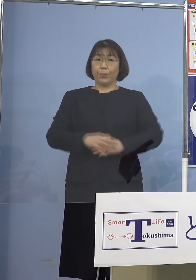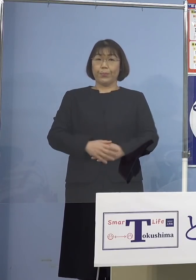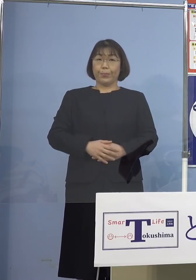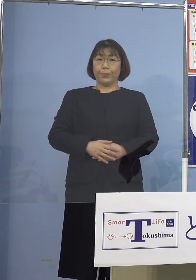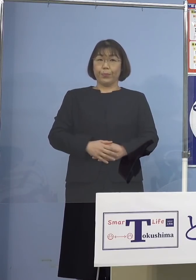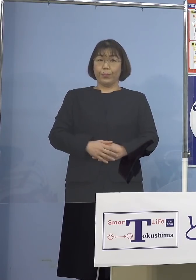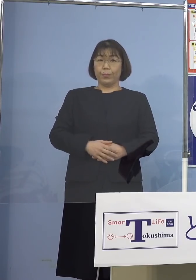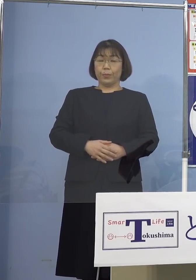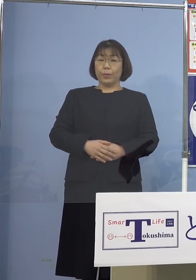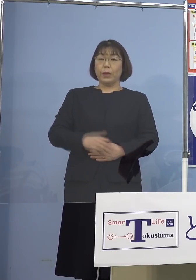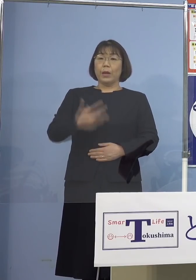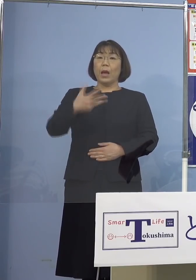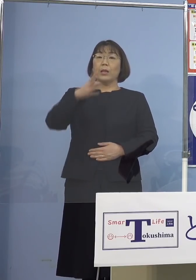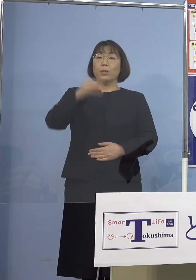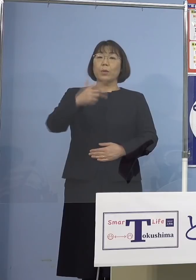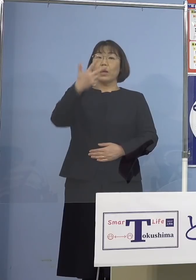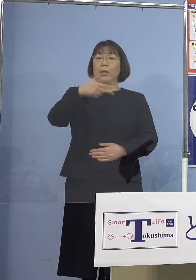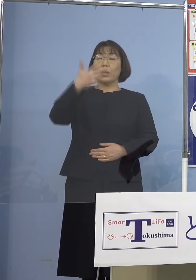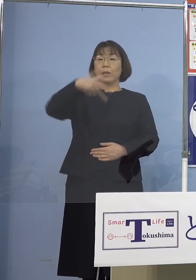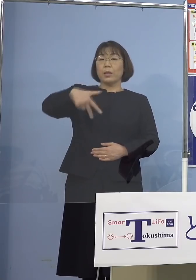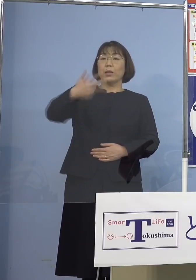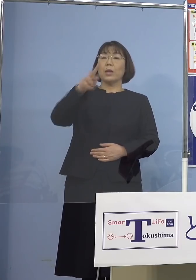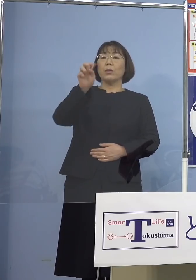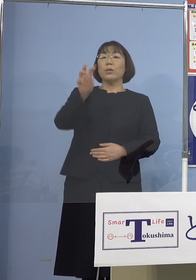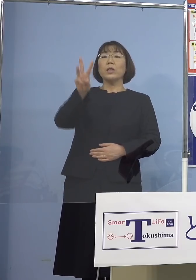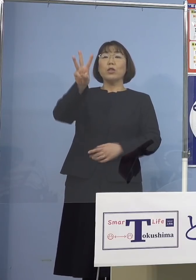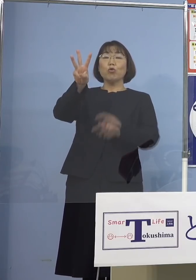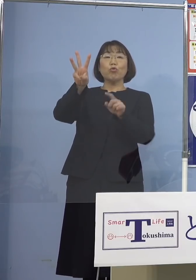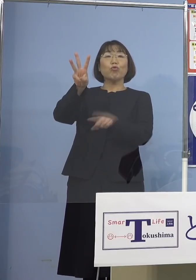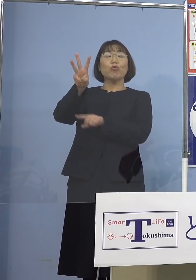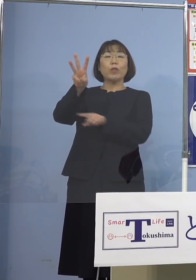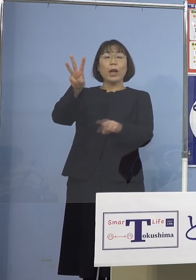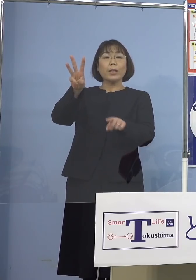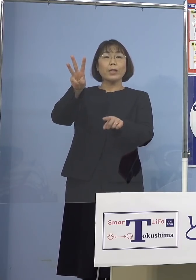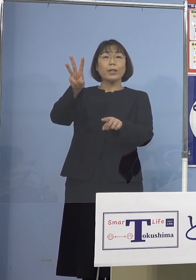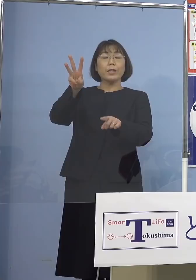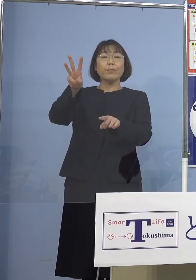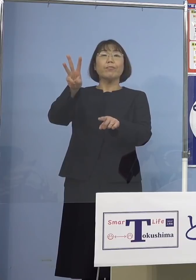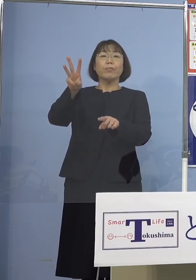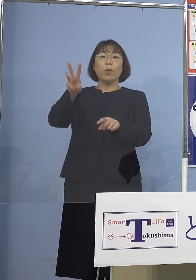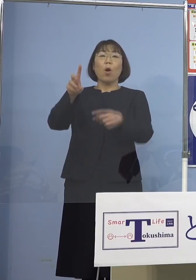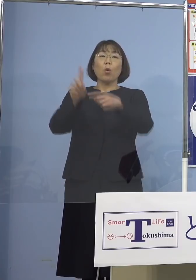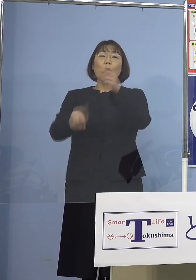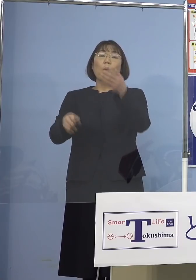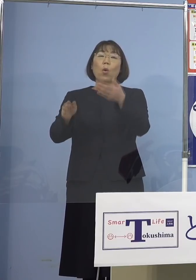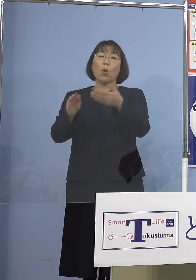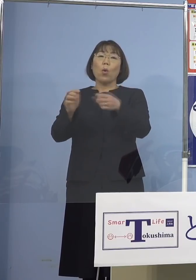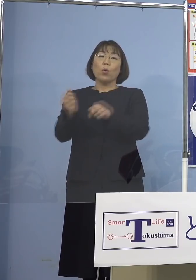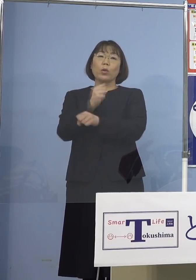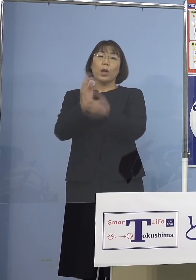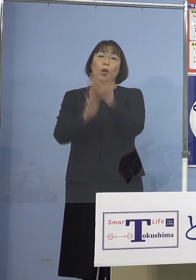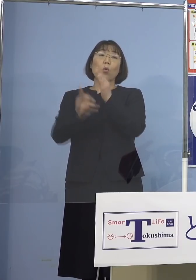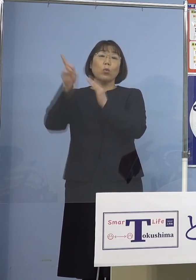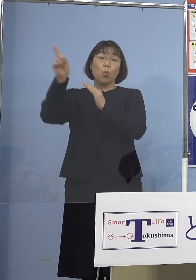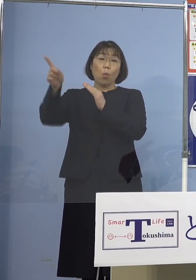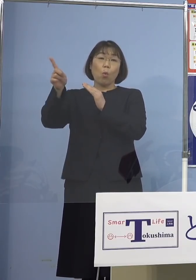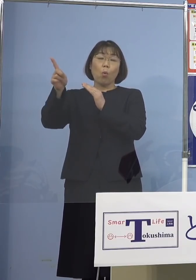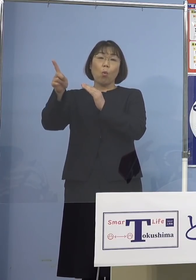87,723名となりました 厚生労働省の アドバイザリーボードにおきまして